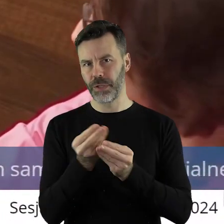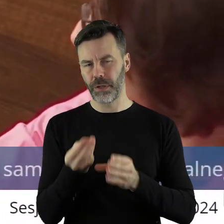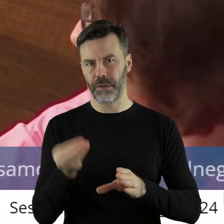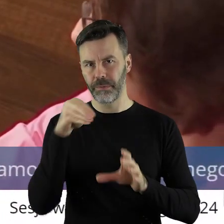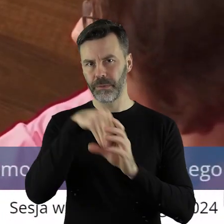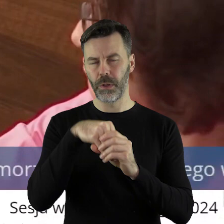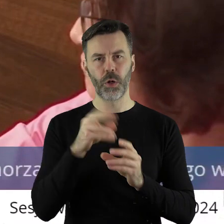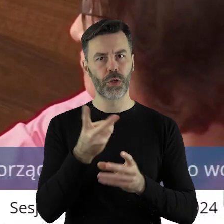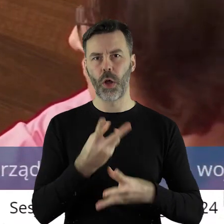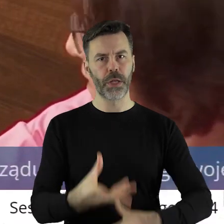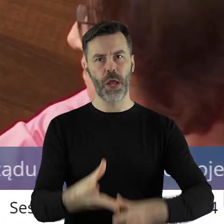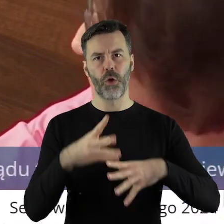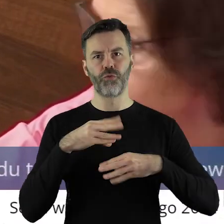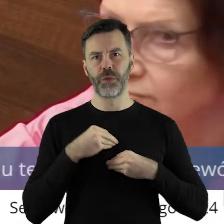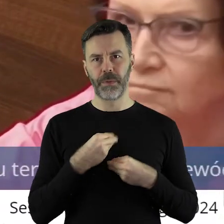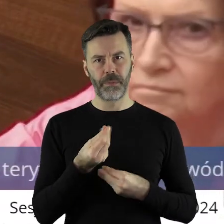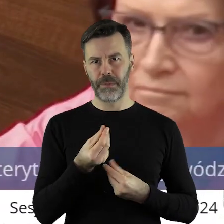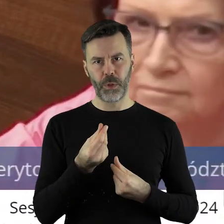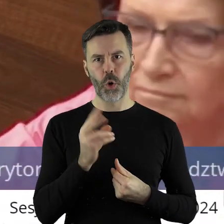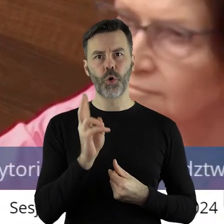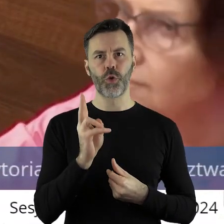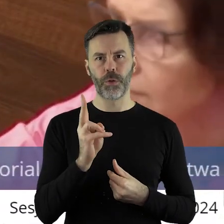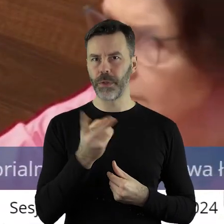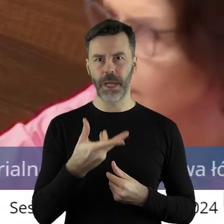które nie otrzymały finansowanie.